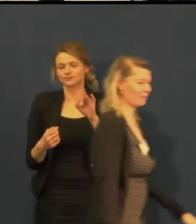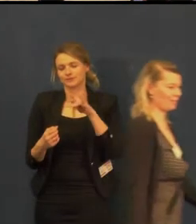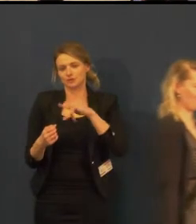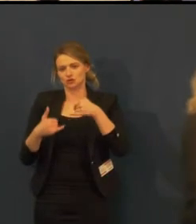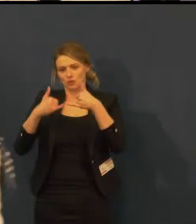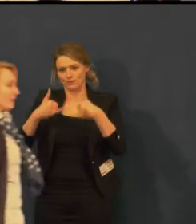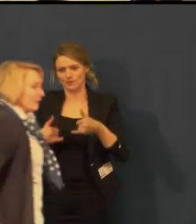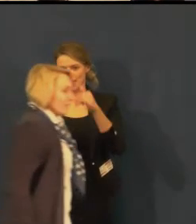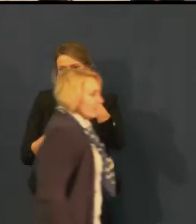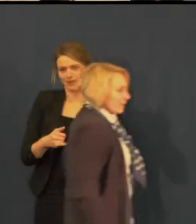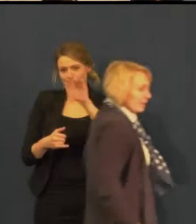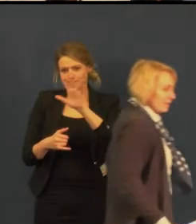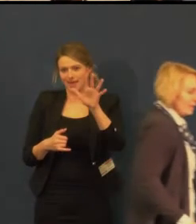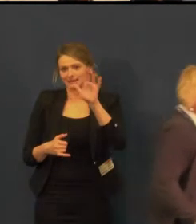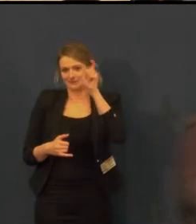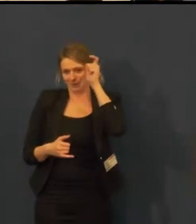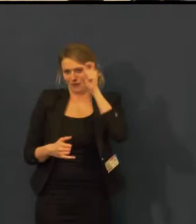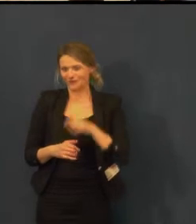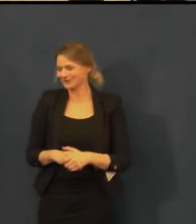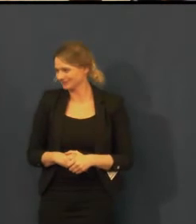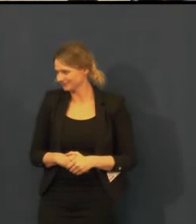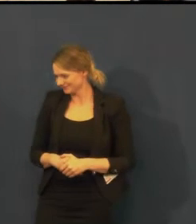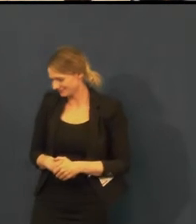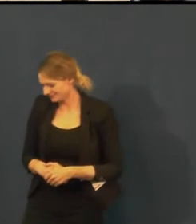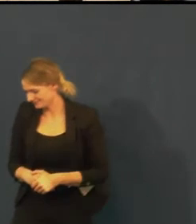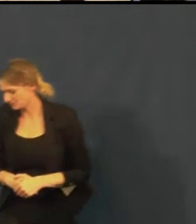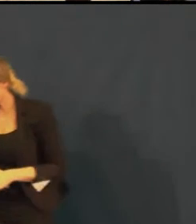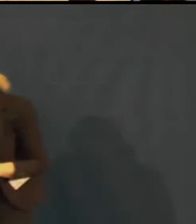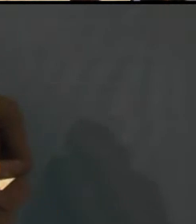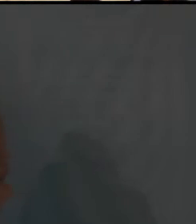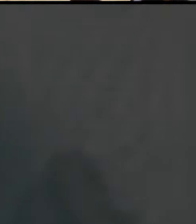kde se divadlo skutečně zabývá touto problematikou